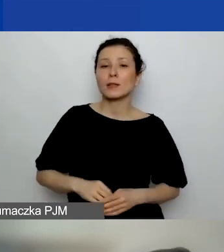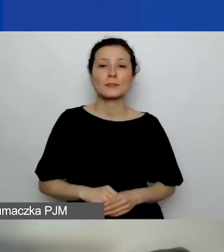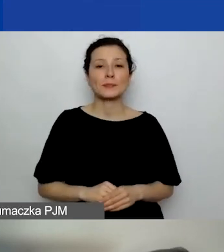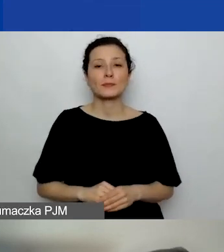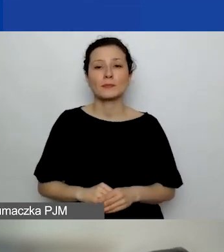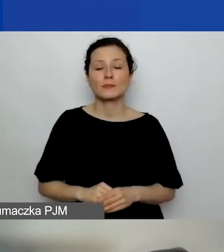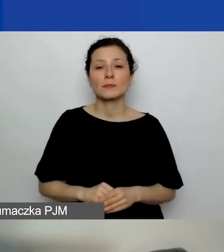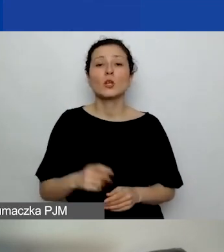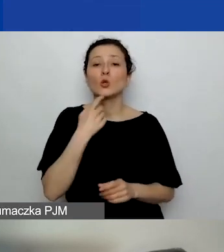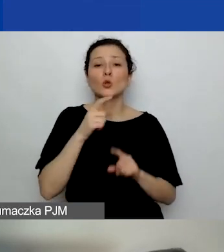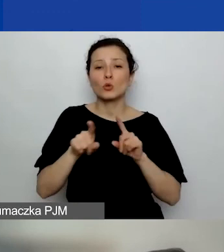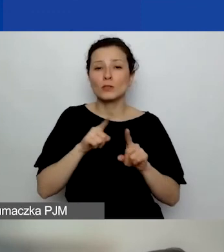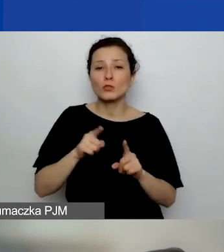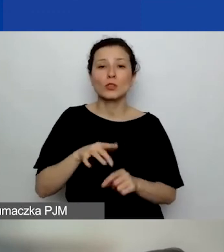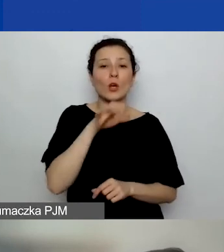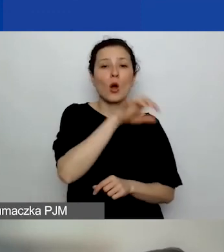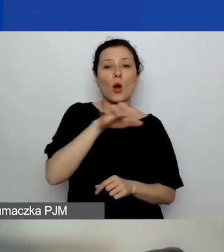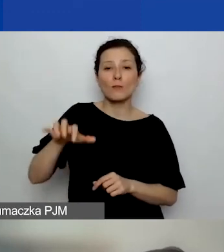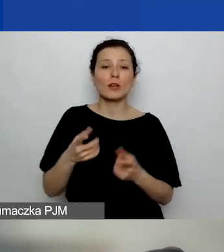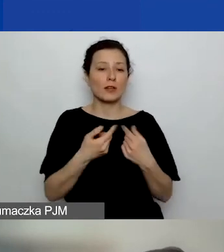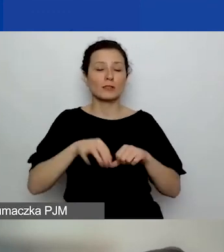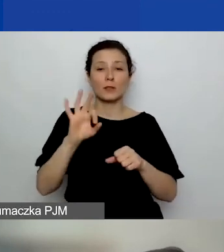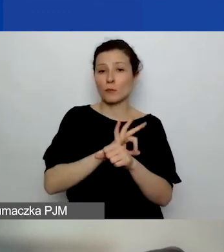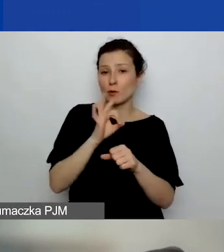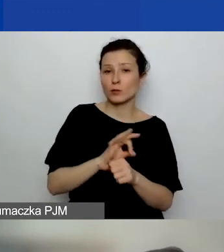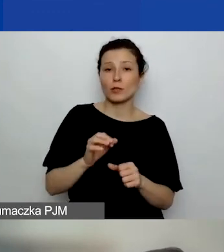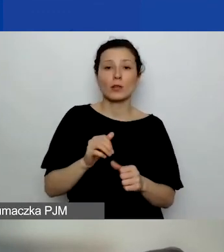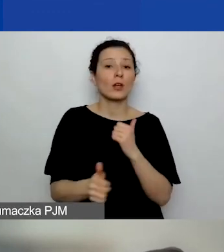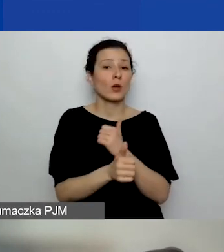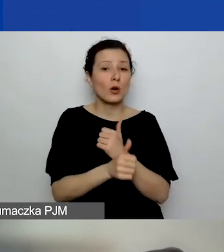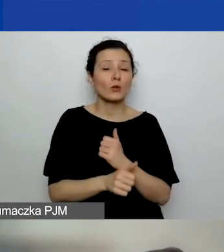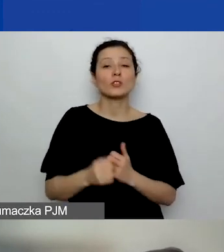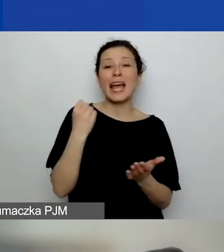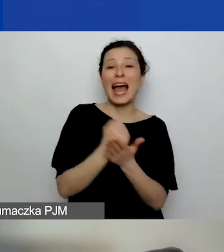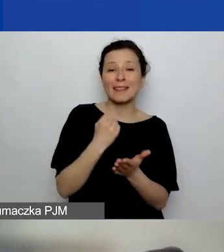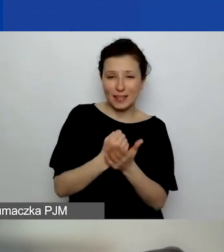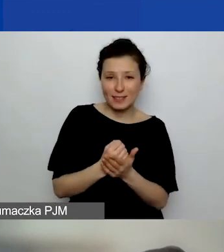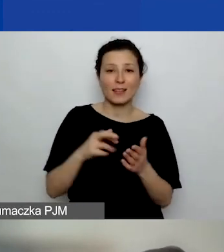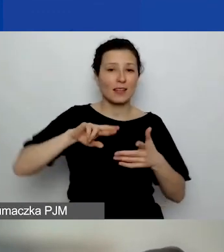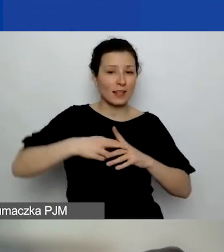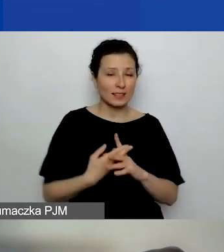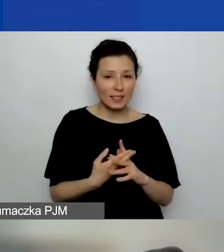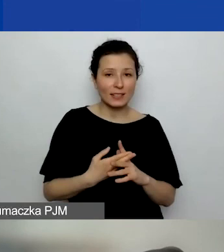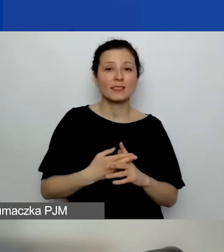Co to znaczy "obszar realizacji projektu"? Chodzi o adres zarejestrowania instytucji czy obszar realizacji projektu?